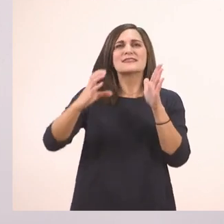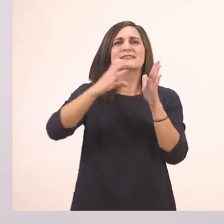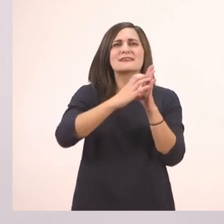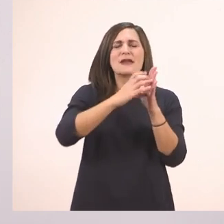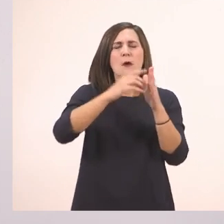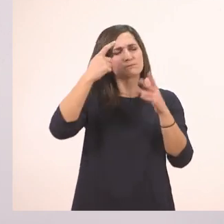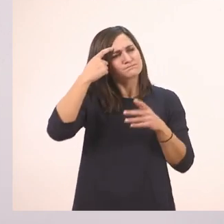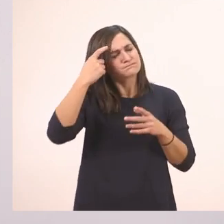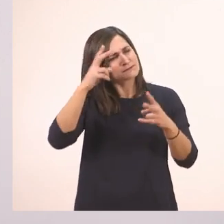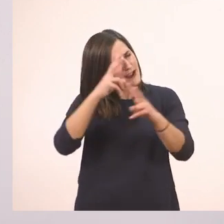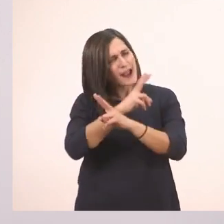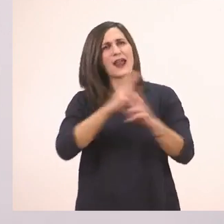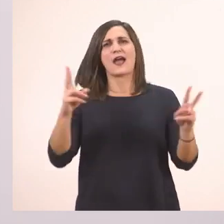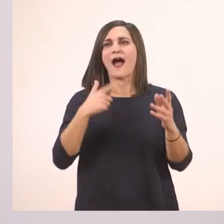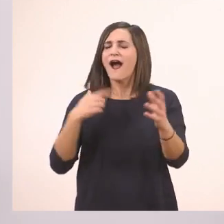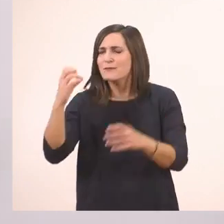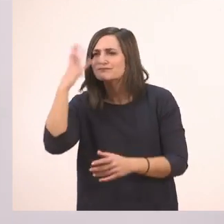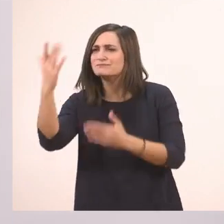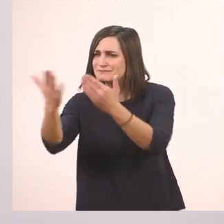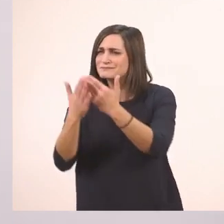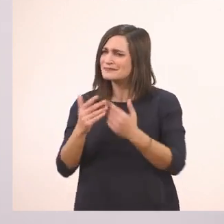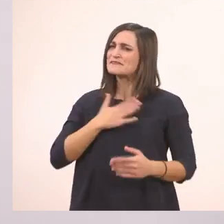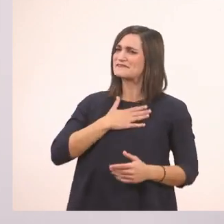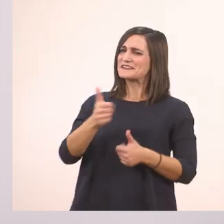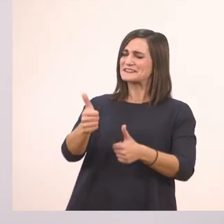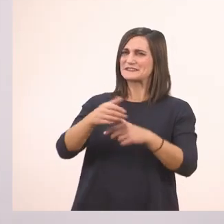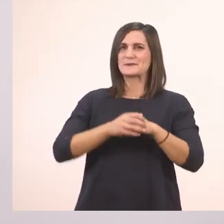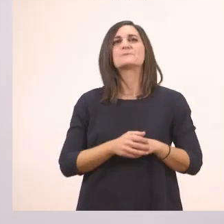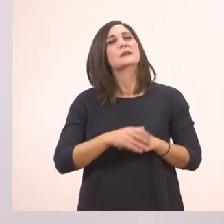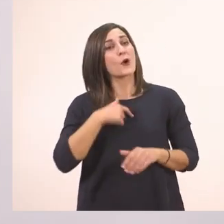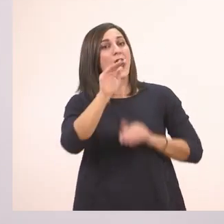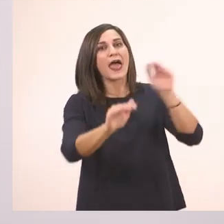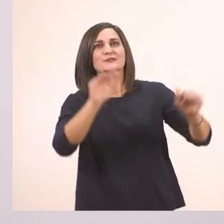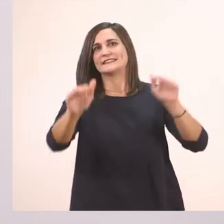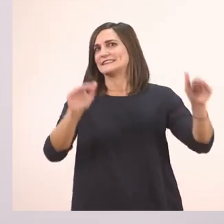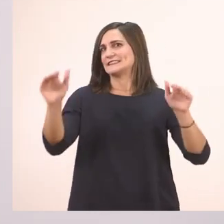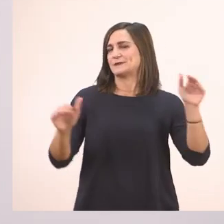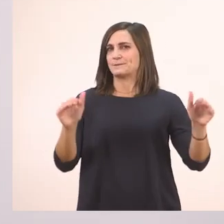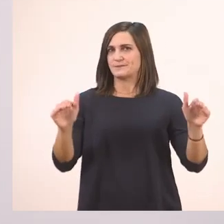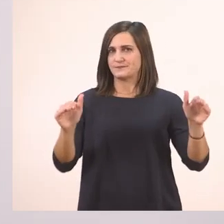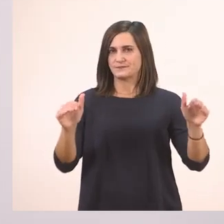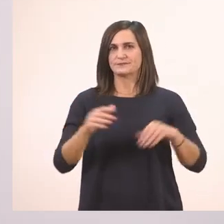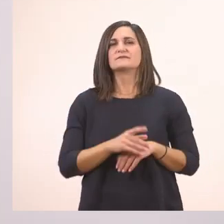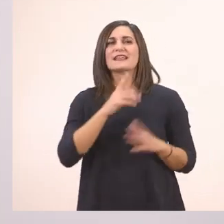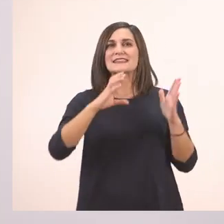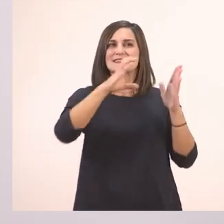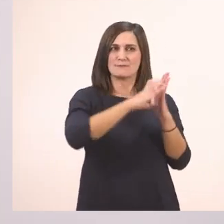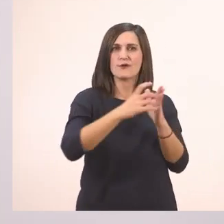Το ξέχασα, παιδιά. Καλά που μου το θυμίσατε! Λοιπόν θα σας κάνω ερωτήσεις από το κείμενο και θα μου απαντήσετε.